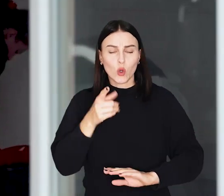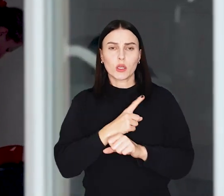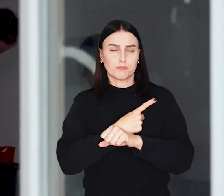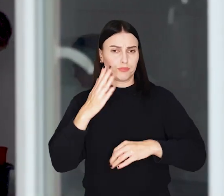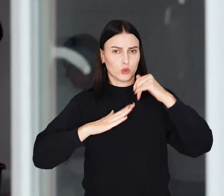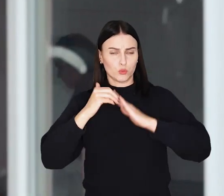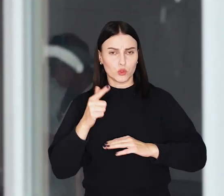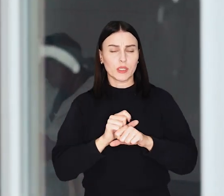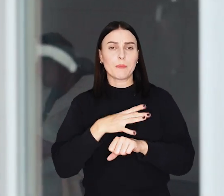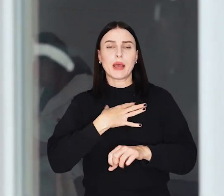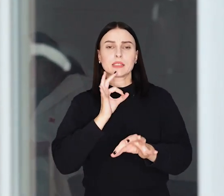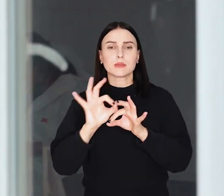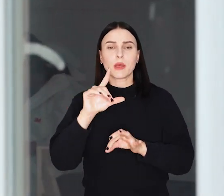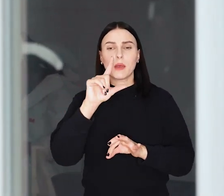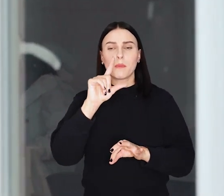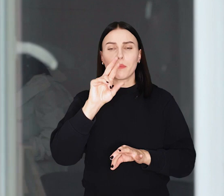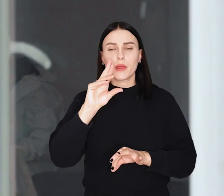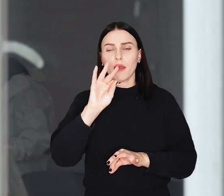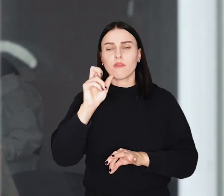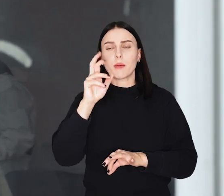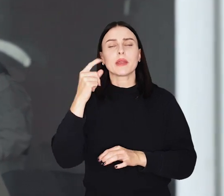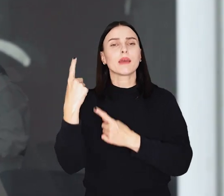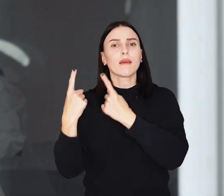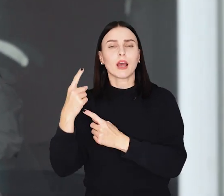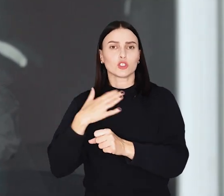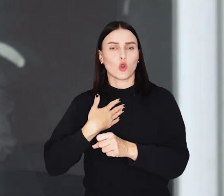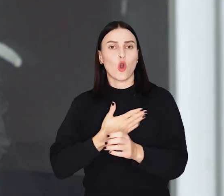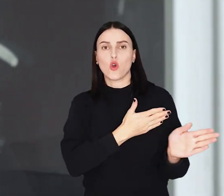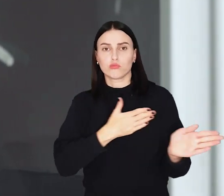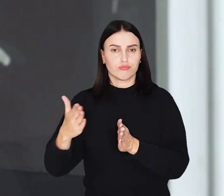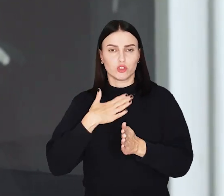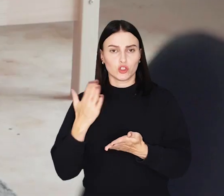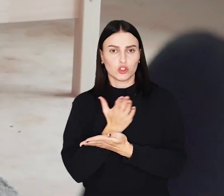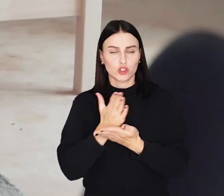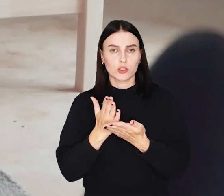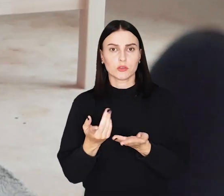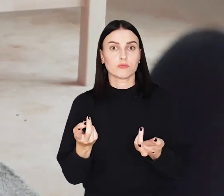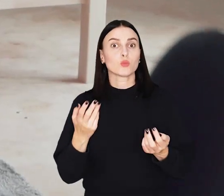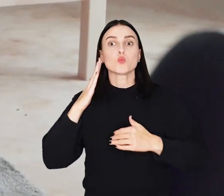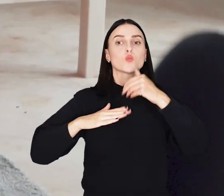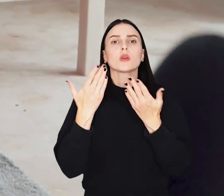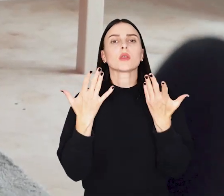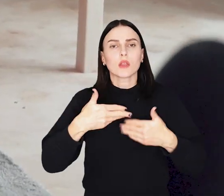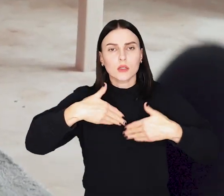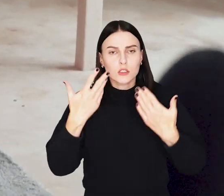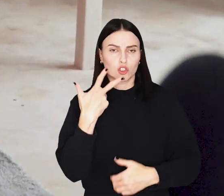Dzięki zastosowaniu tak zwanych prefabrykatów, czyli gotowych elementów udało się go ręcznie postawić w niecałe trzy dni.